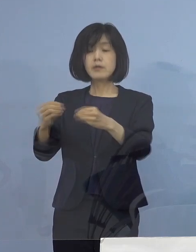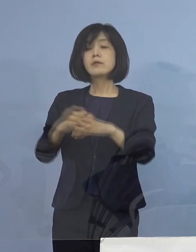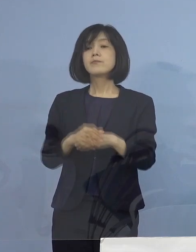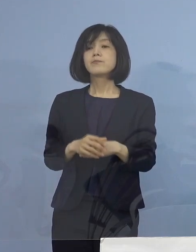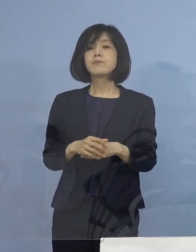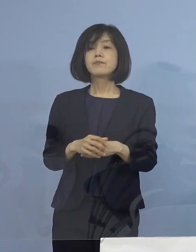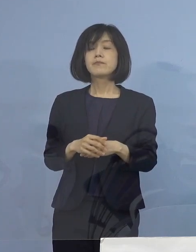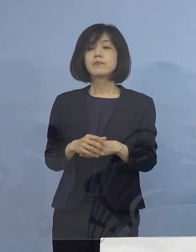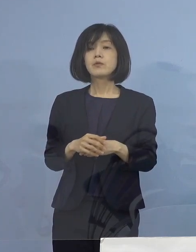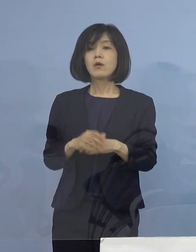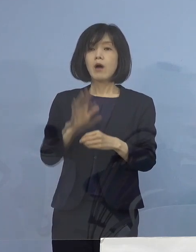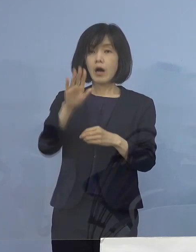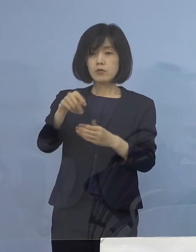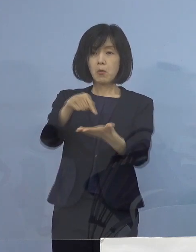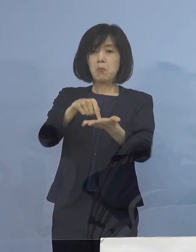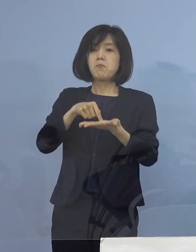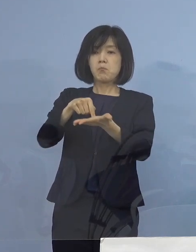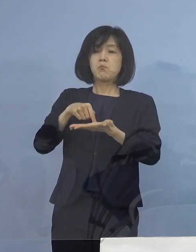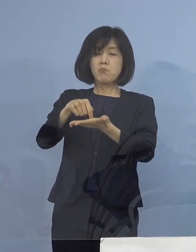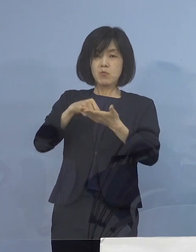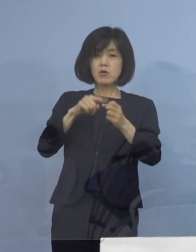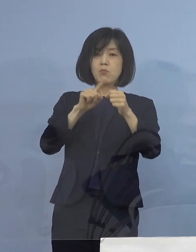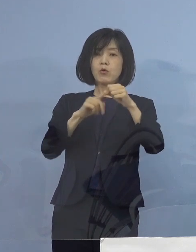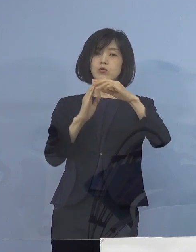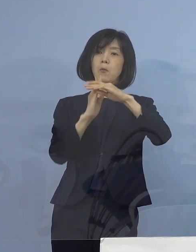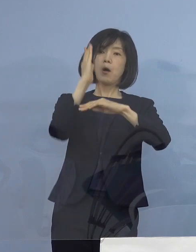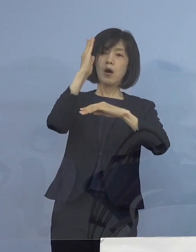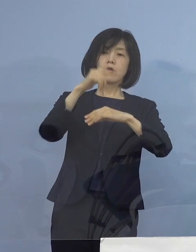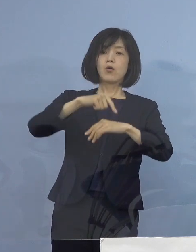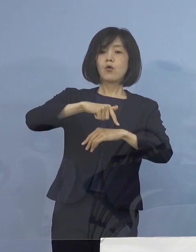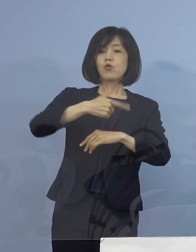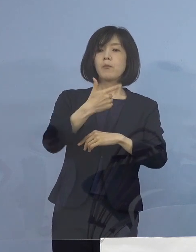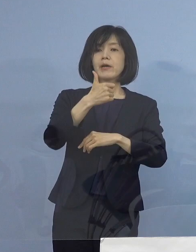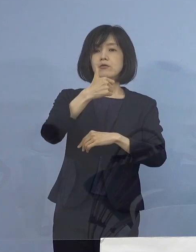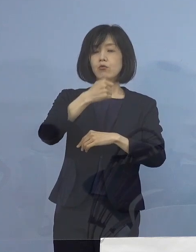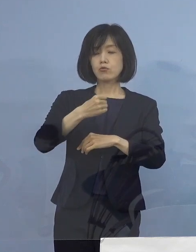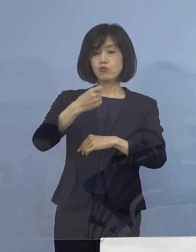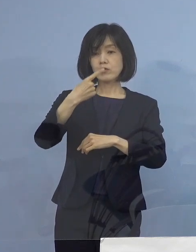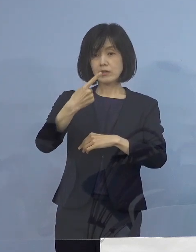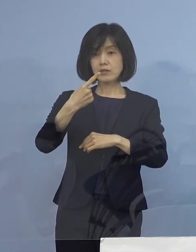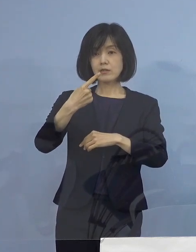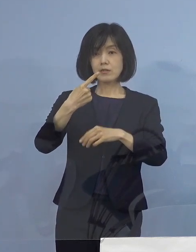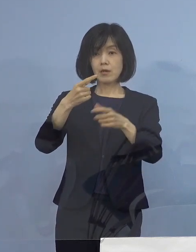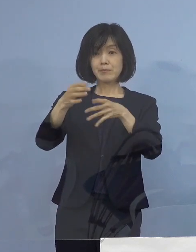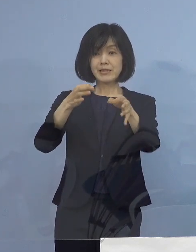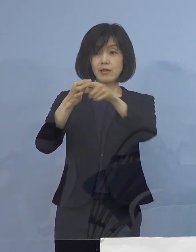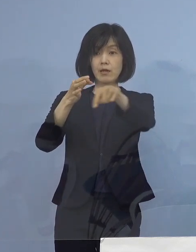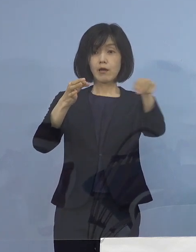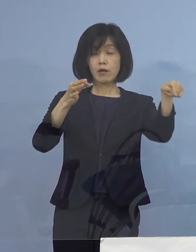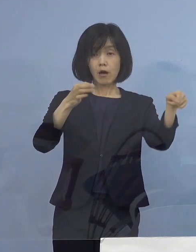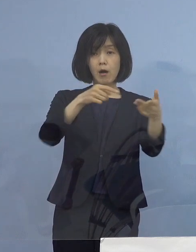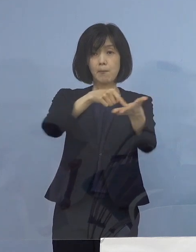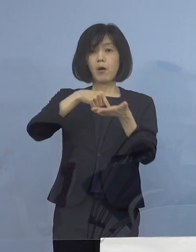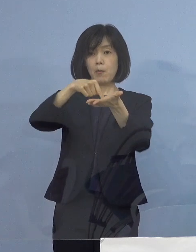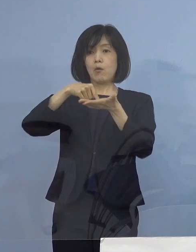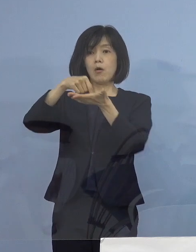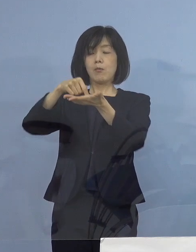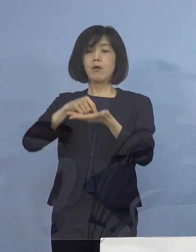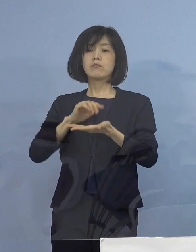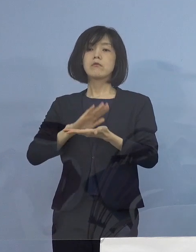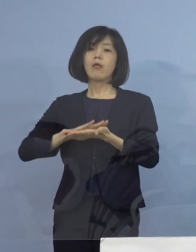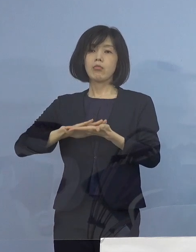今回目標を大きく上回る651店の皆さん方から 申し込みをいただいたところであり